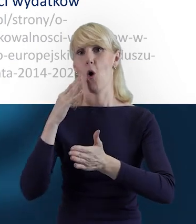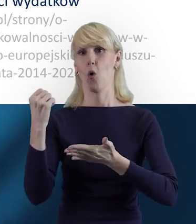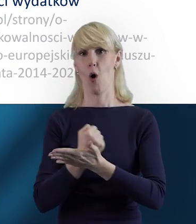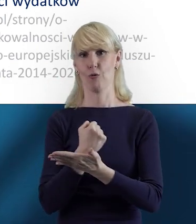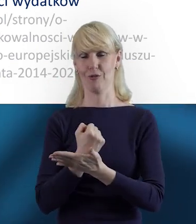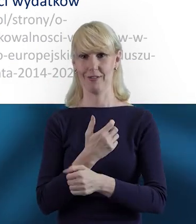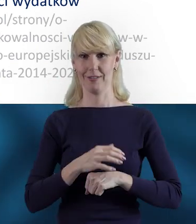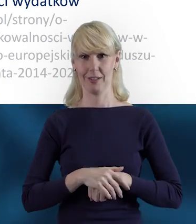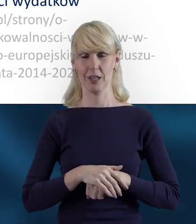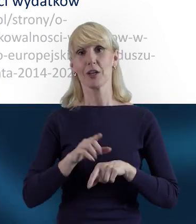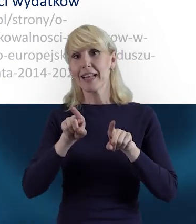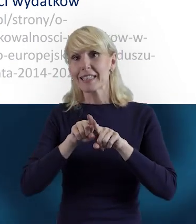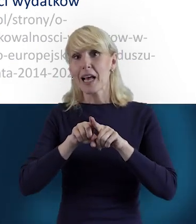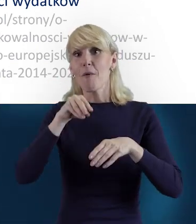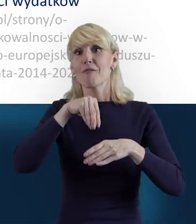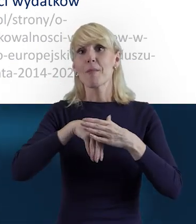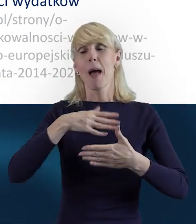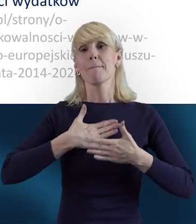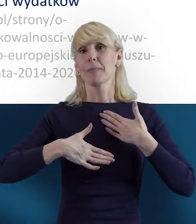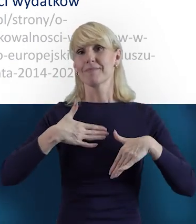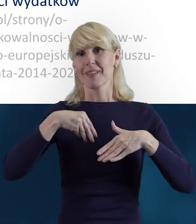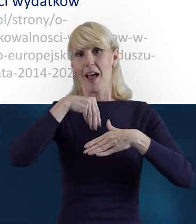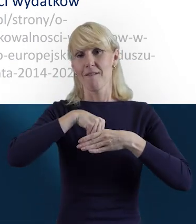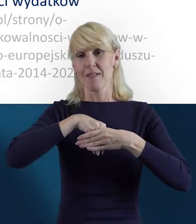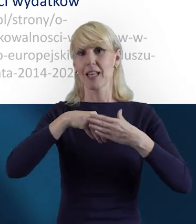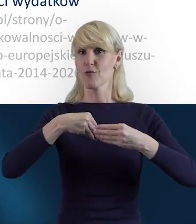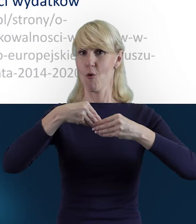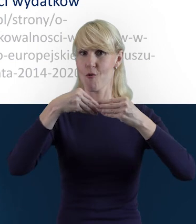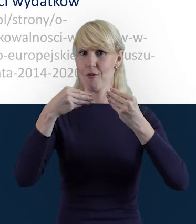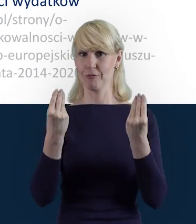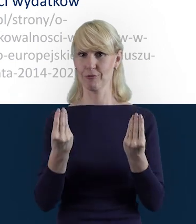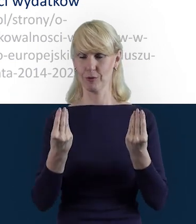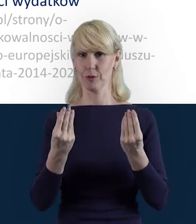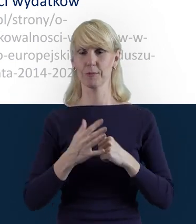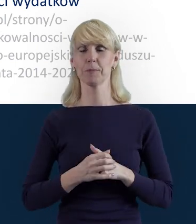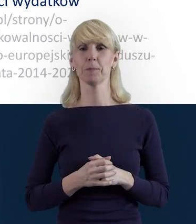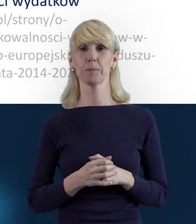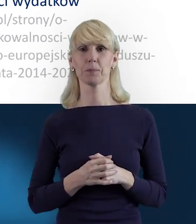A także takich przyjemności też, takiego rozwoju na każdym etapie.